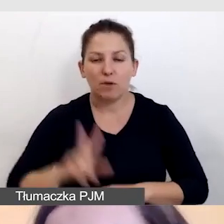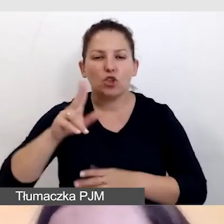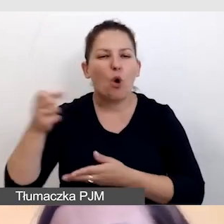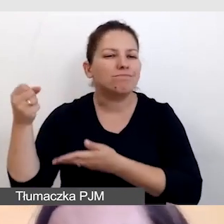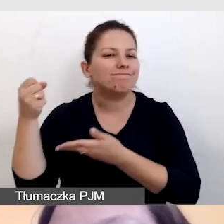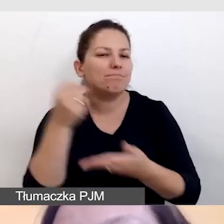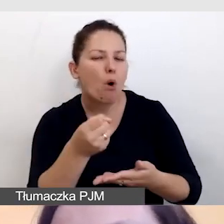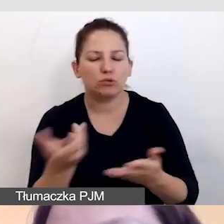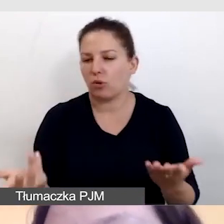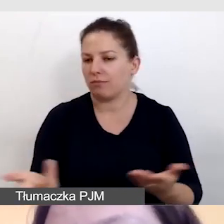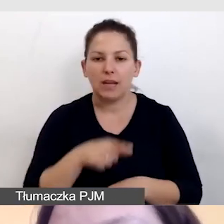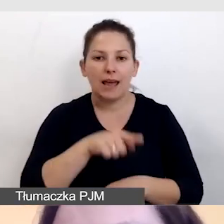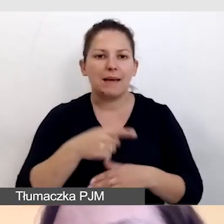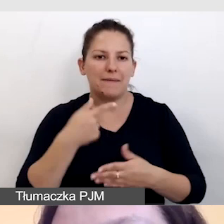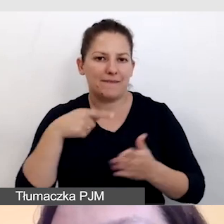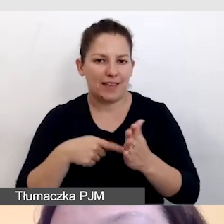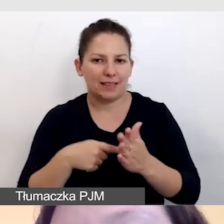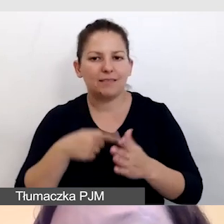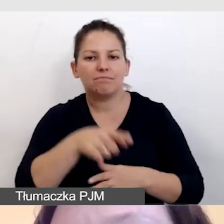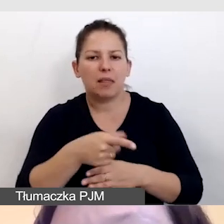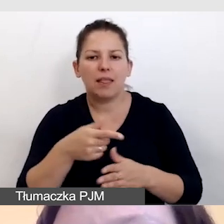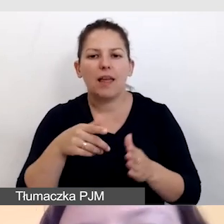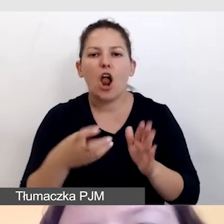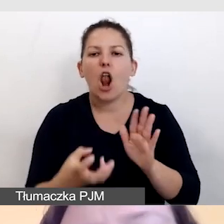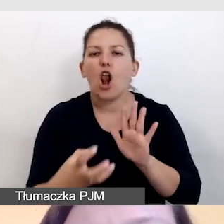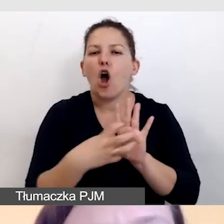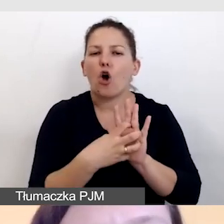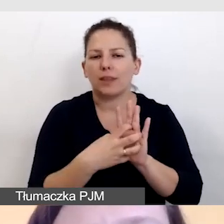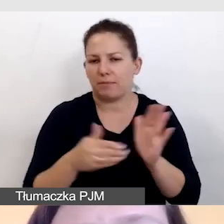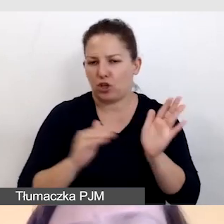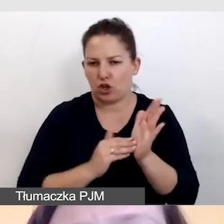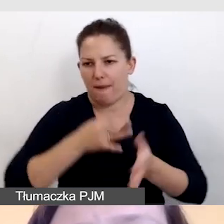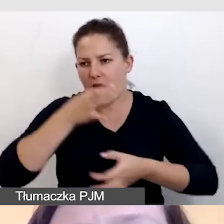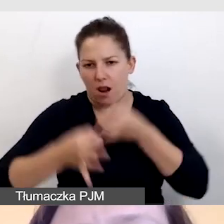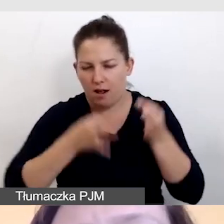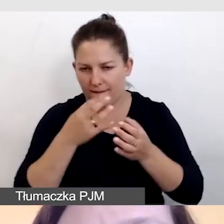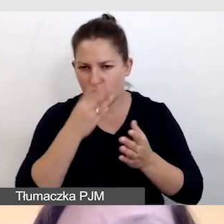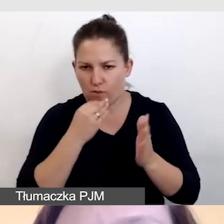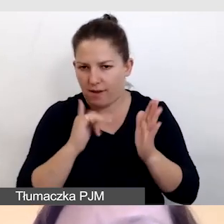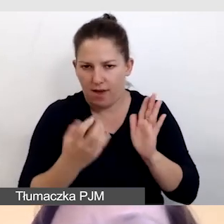Dzięki temu unikniemy opisywania logotypów. Jeśli naszej prezentacji